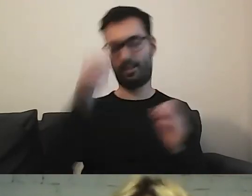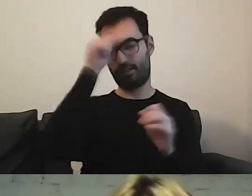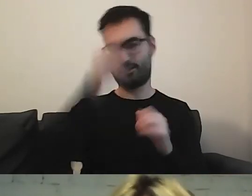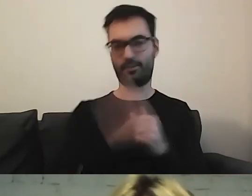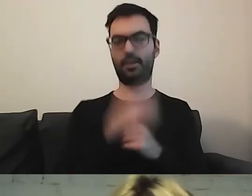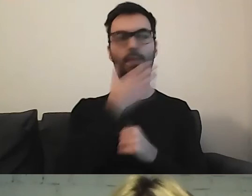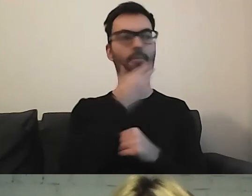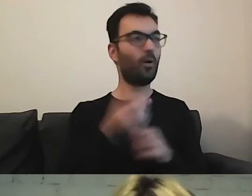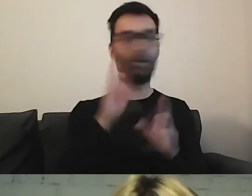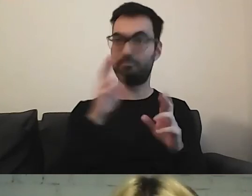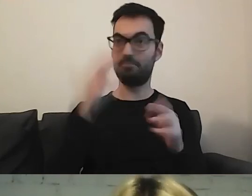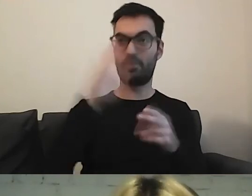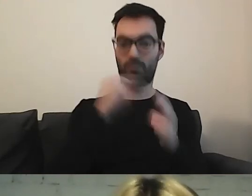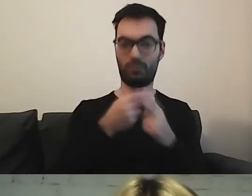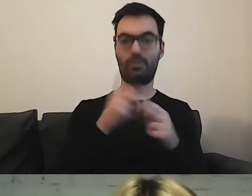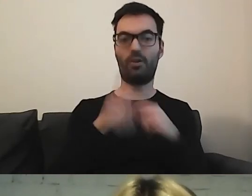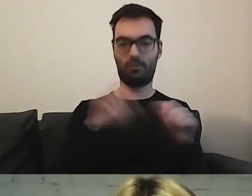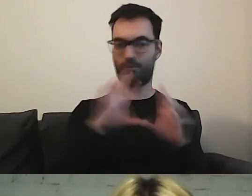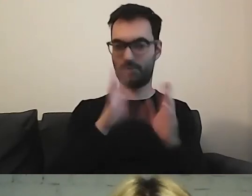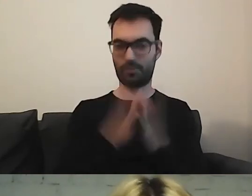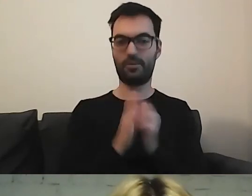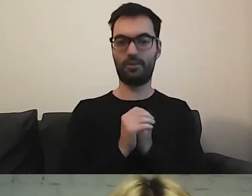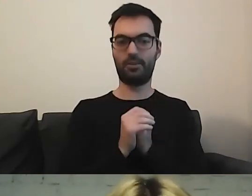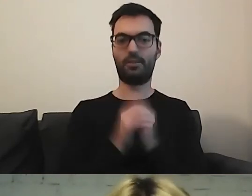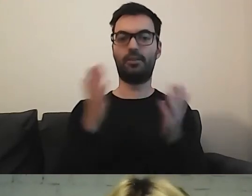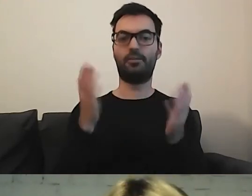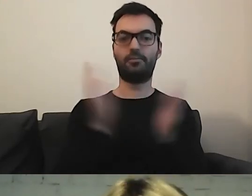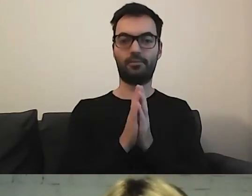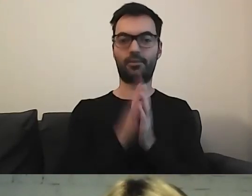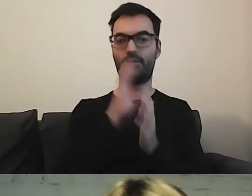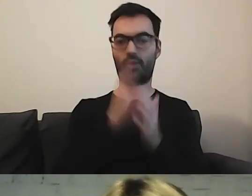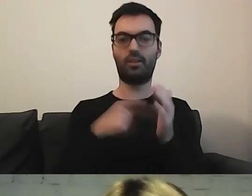Mikołaj, mam nadzieję, że to rozwiało wątpliwości. Korzystając z tego, że mamy 3 minuty.